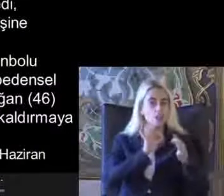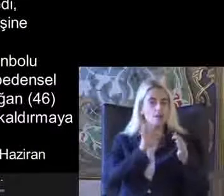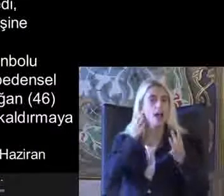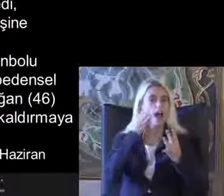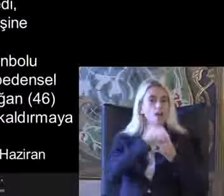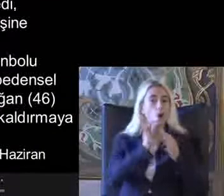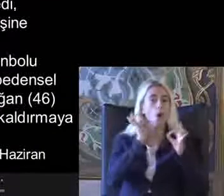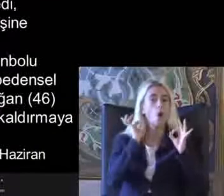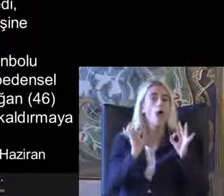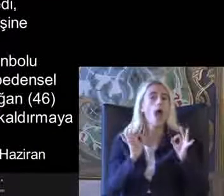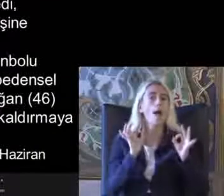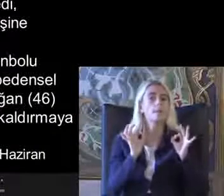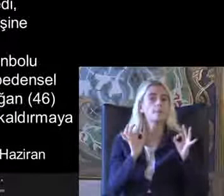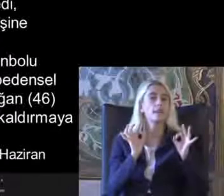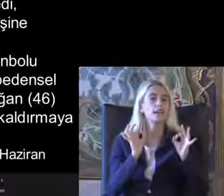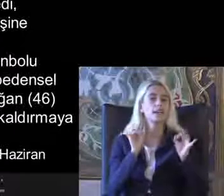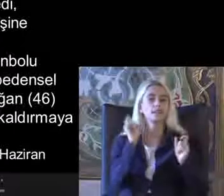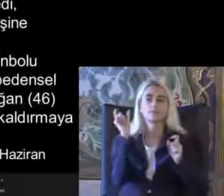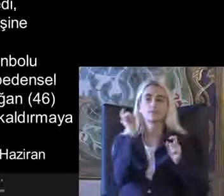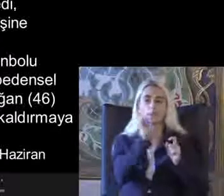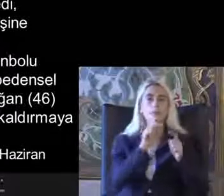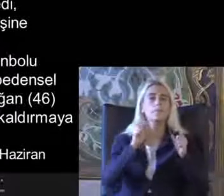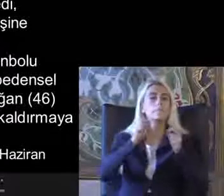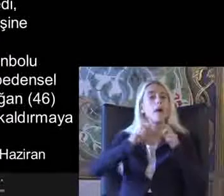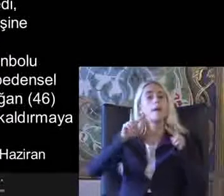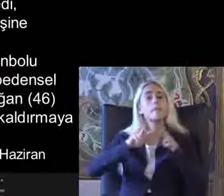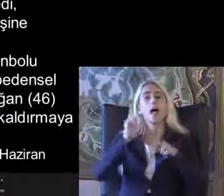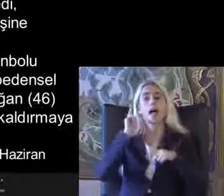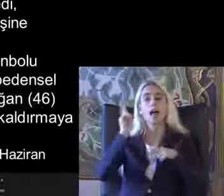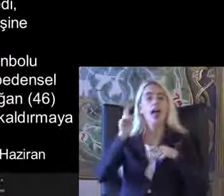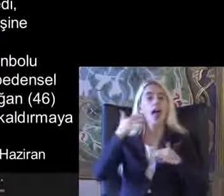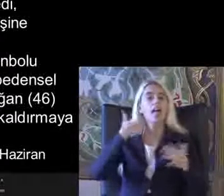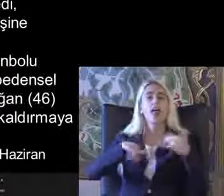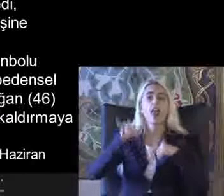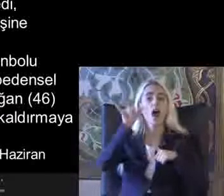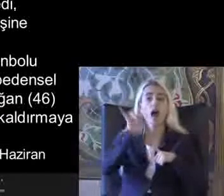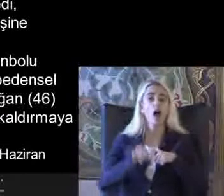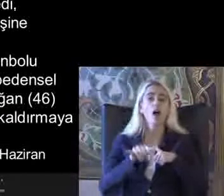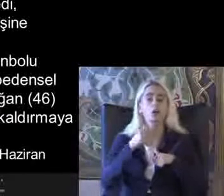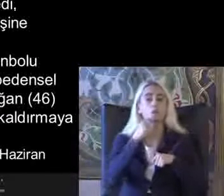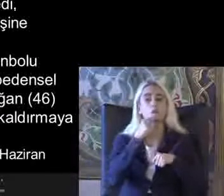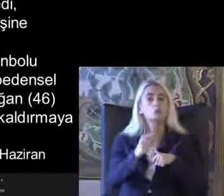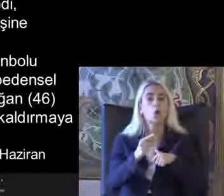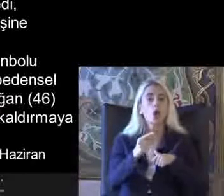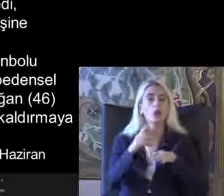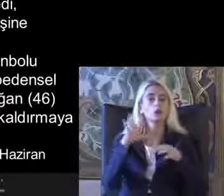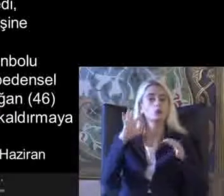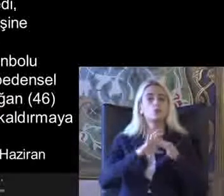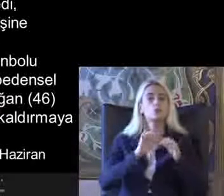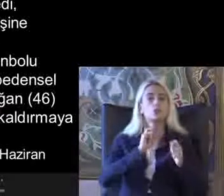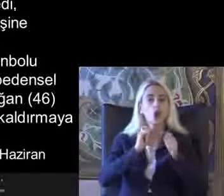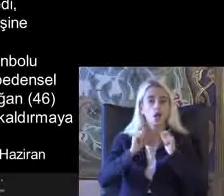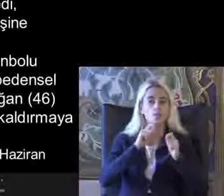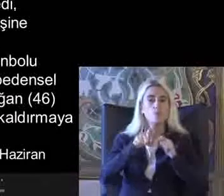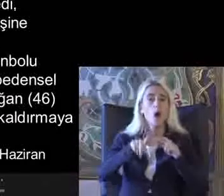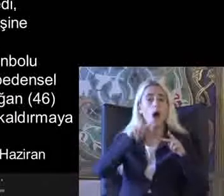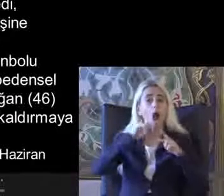Önemli kavramlar Birleşmiş Milletler engelli haklarına ilişkin sözleşme de bunları ayrıntılı olarak bize